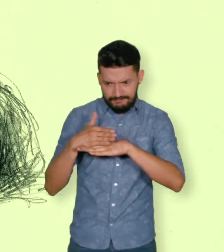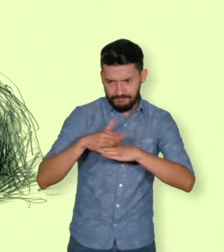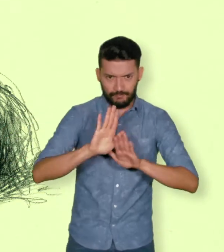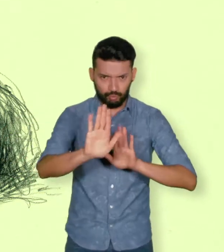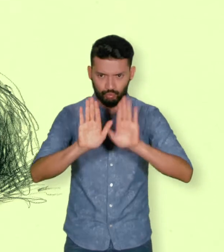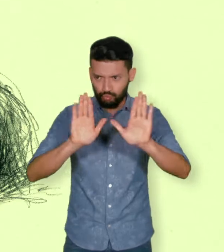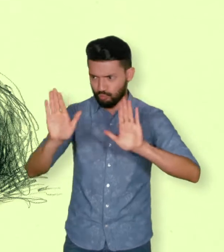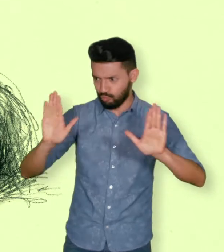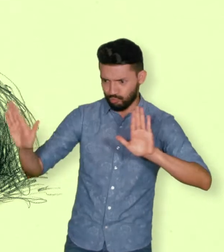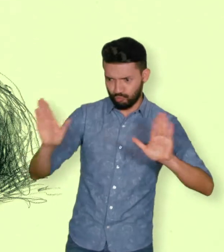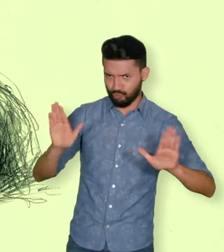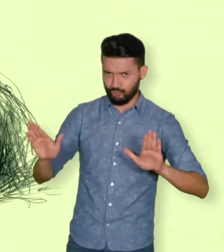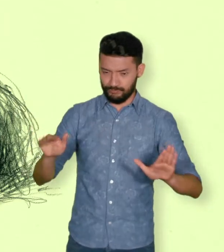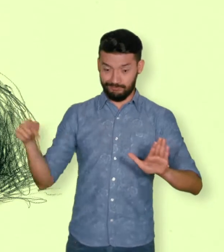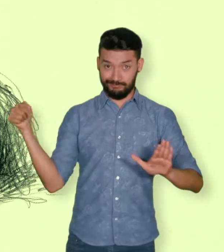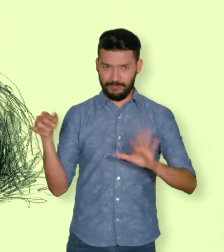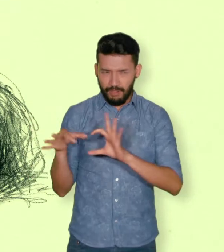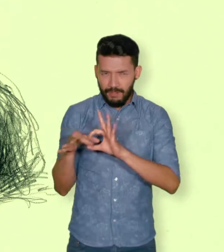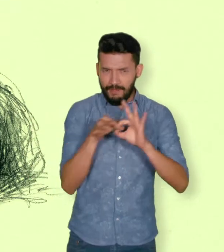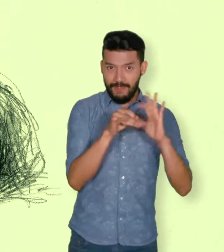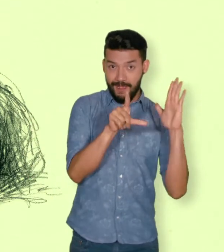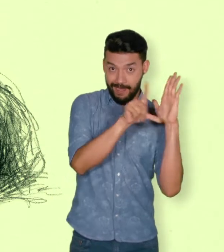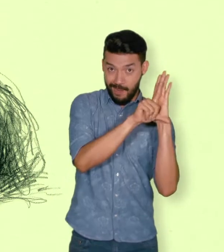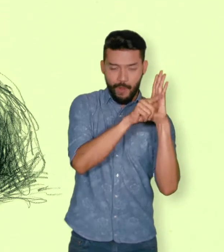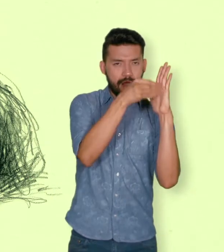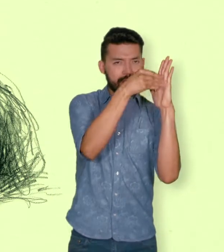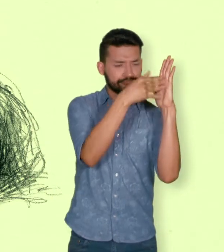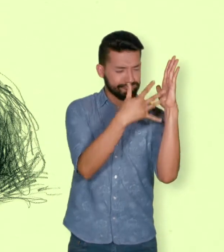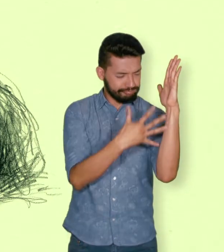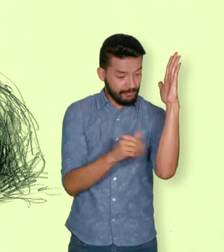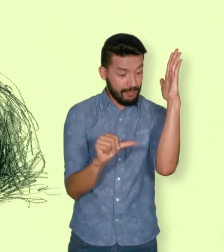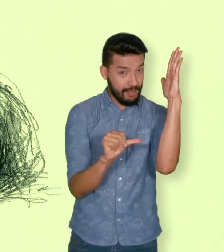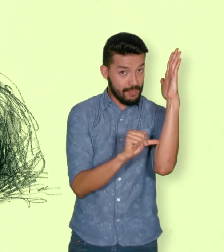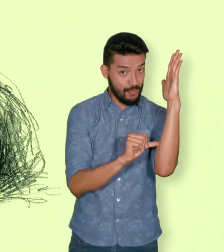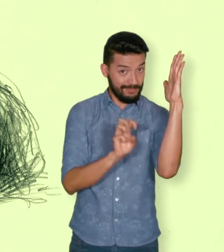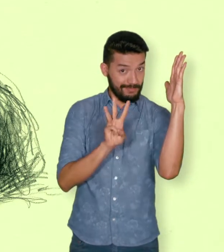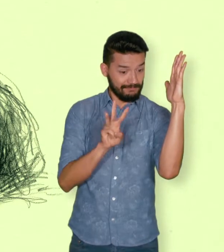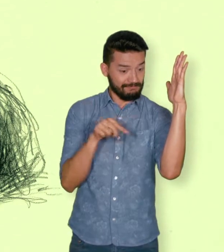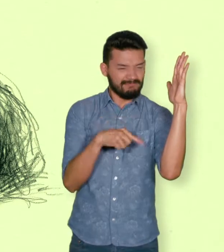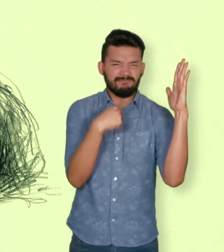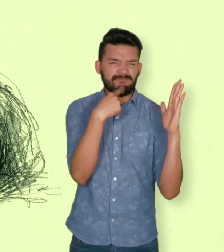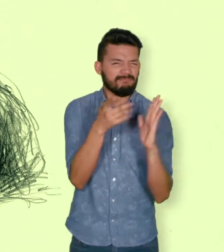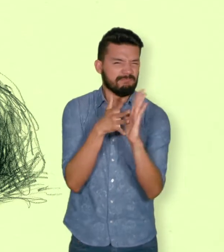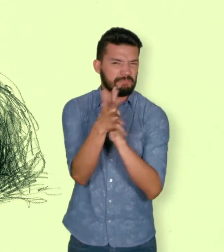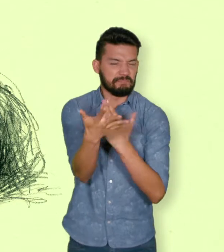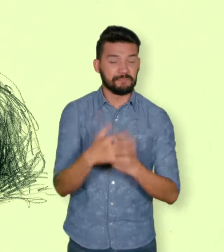hayan sufrido un daño por hechos ocurridos a partir del 1ero de enero de 1985